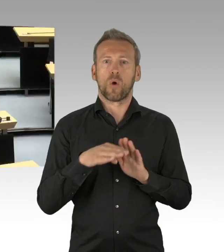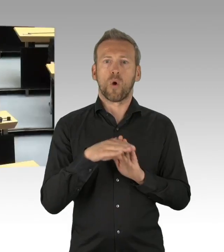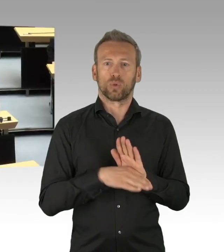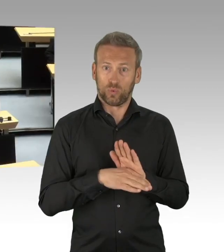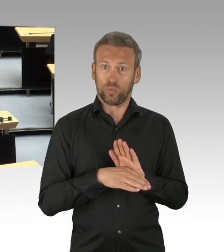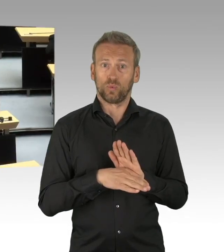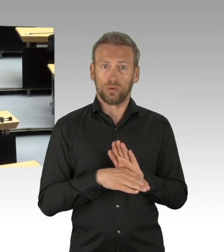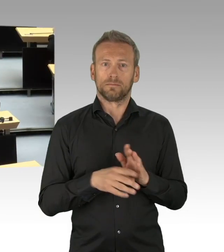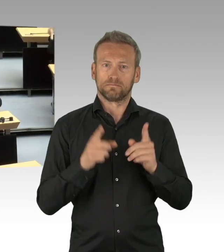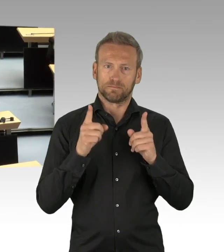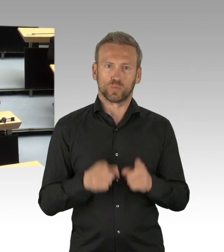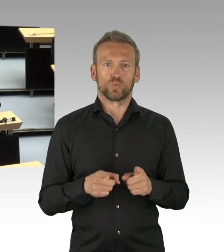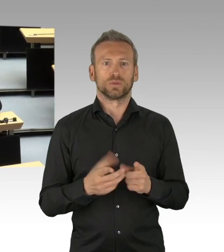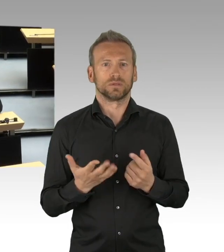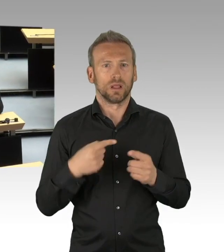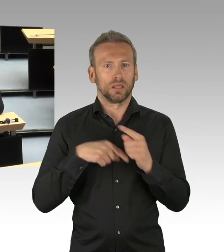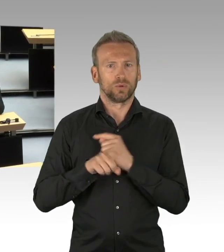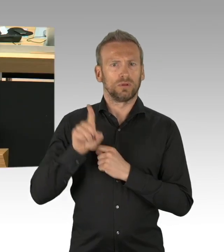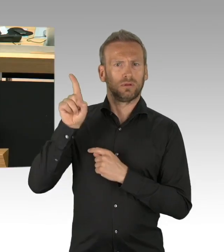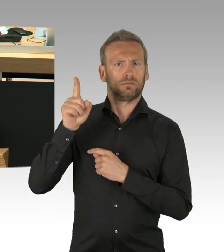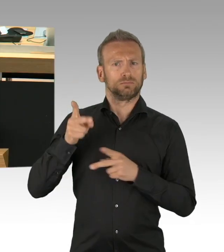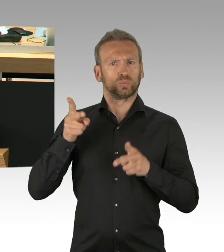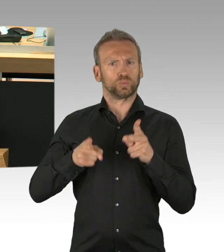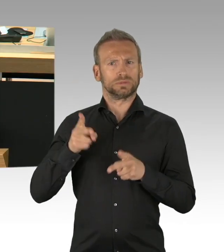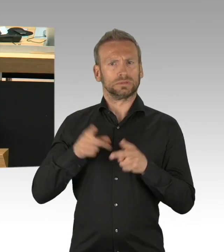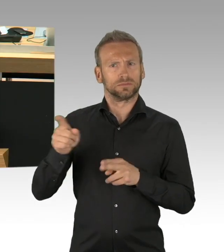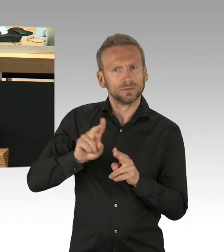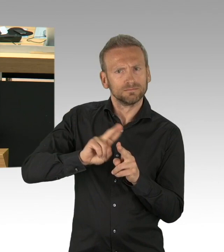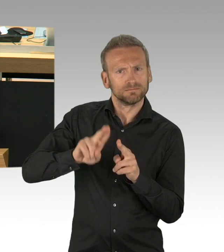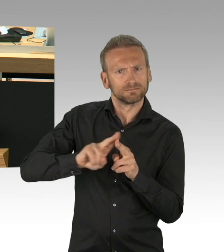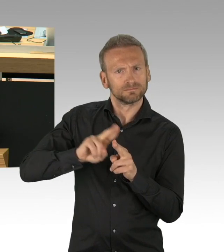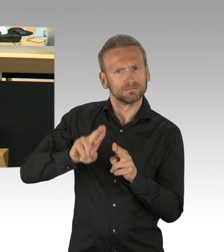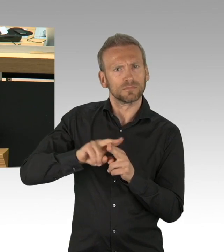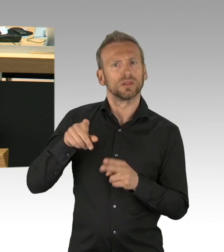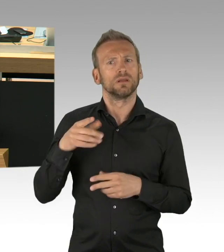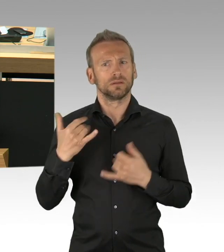reden wir von so breiten und tiefen Eingriffen in die Grundrechte der einzelnen Berlinerinnen und Berliner,